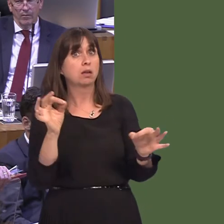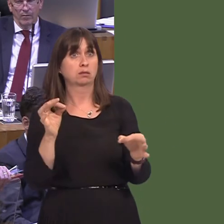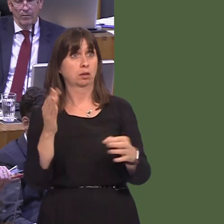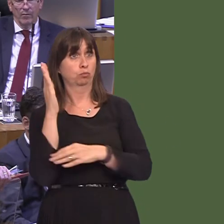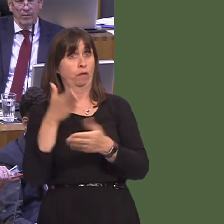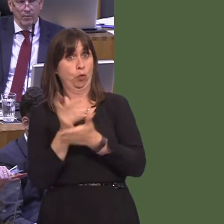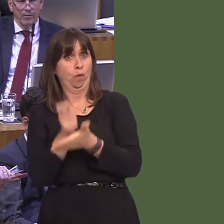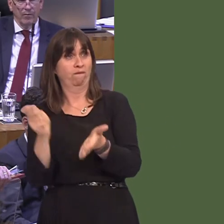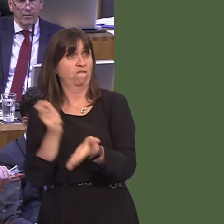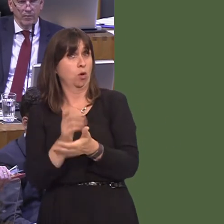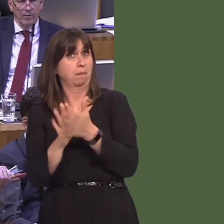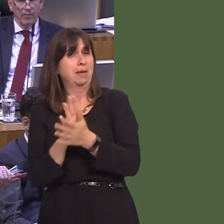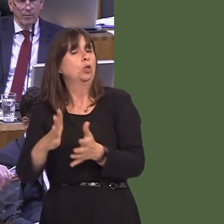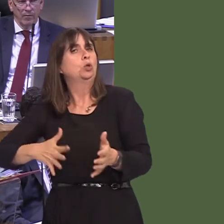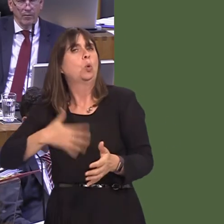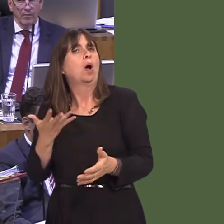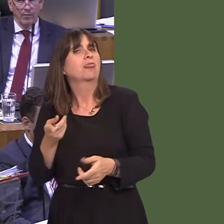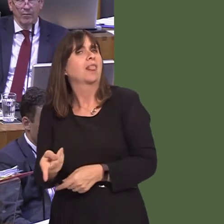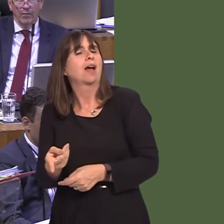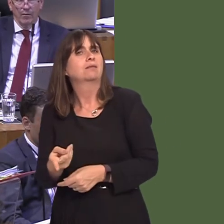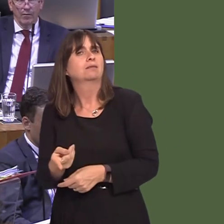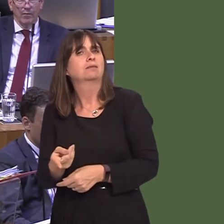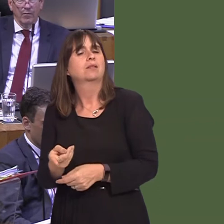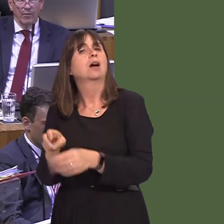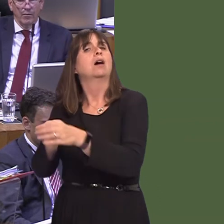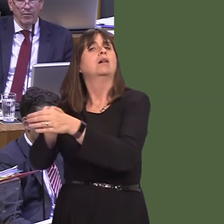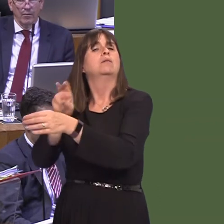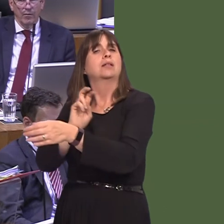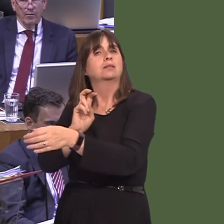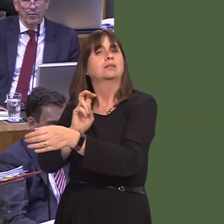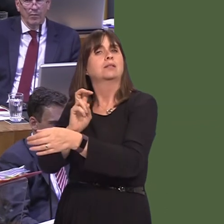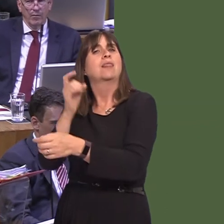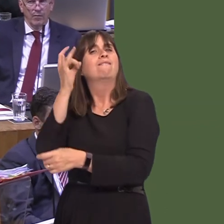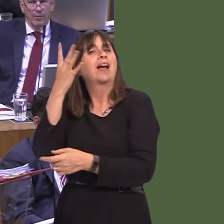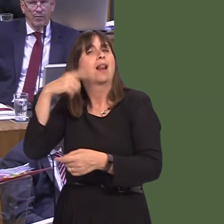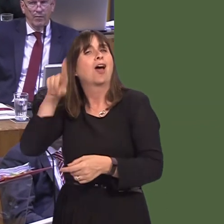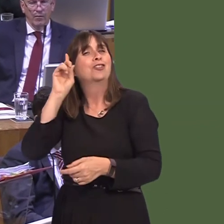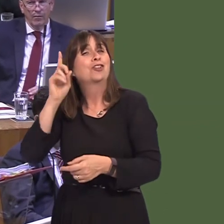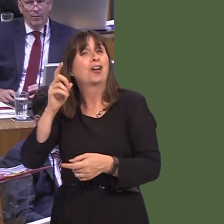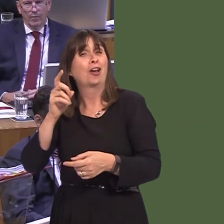is the reality of the democratic position. When I see newspapers in London saying that this is some great betrayal, they forget the result of last year and what people actually